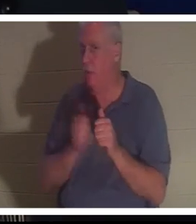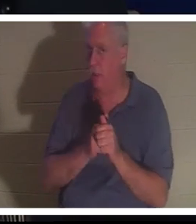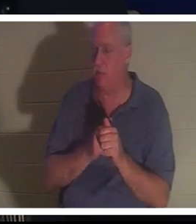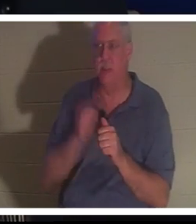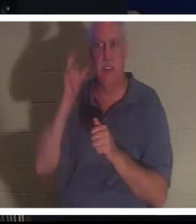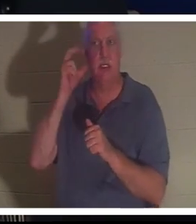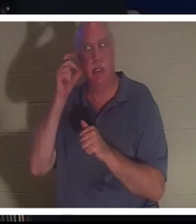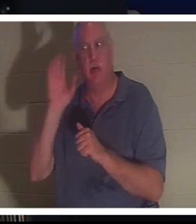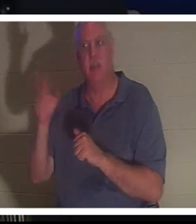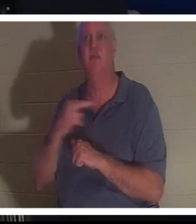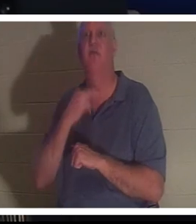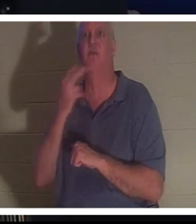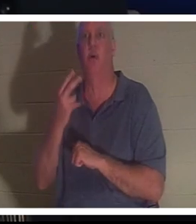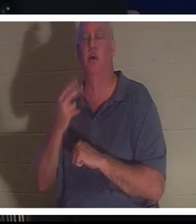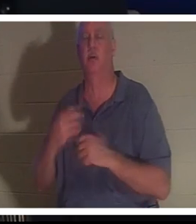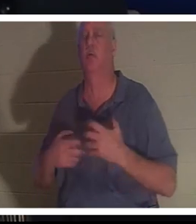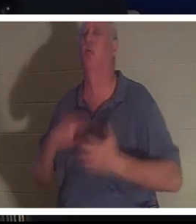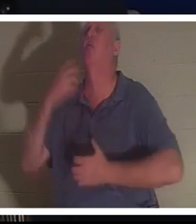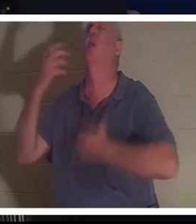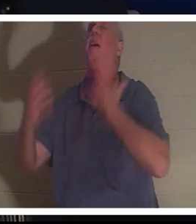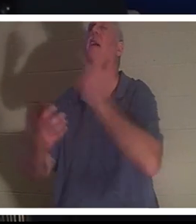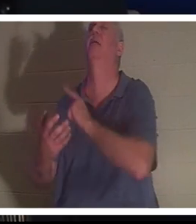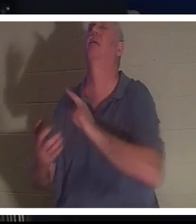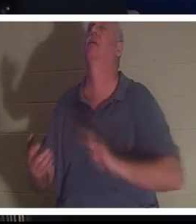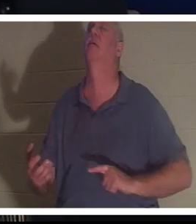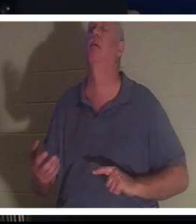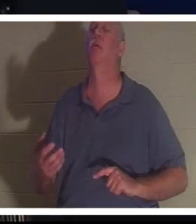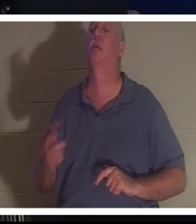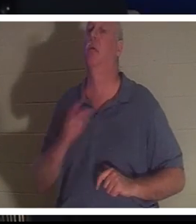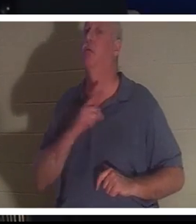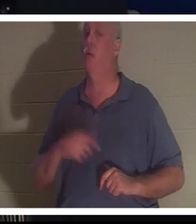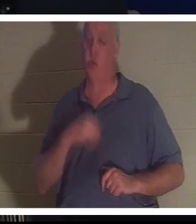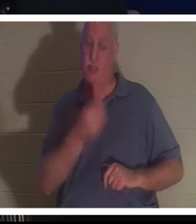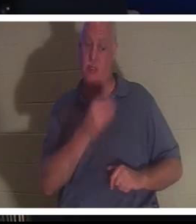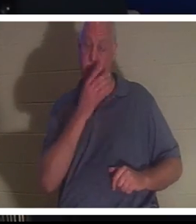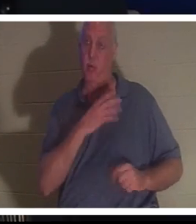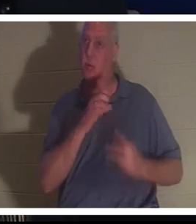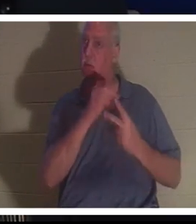主に向かって叫ぶ彼の声を聞くことができ、主は彼女に選択を与えました。クリスティーン、あなたは私と一緒にここにいてもいいし